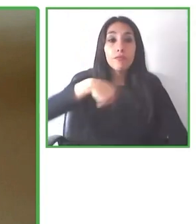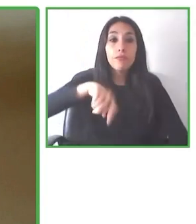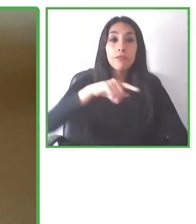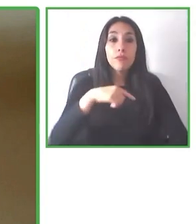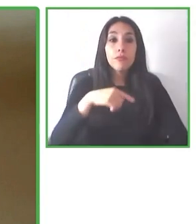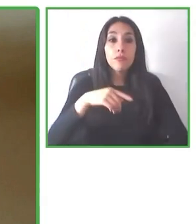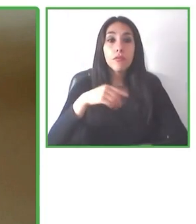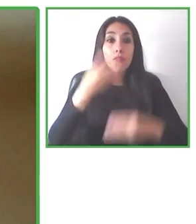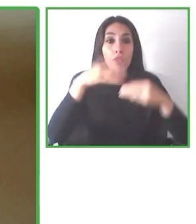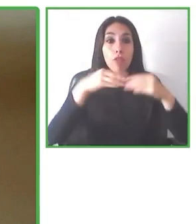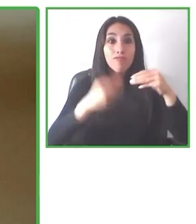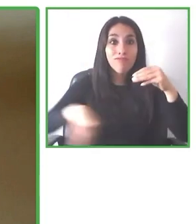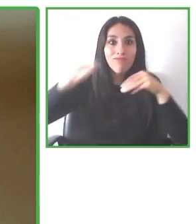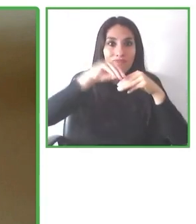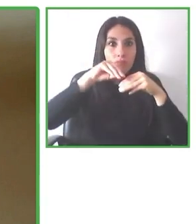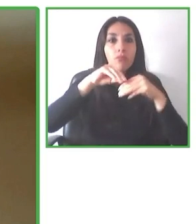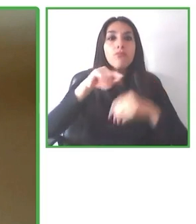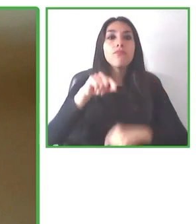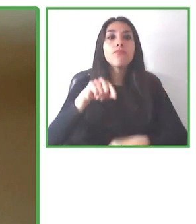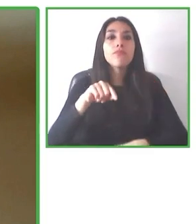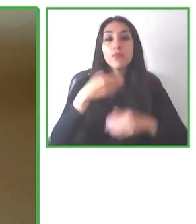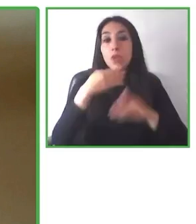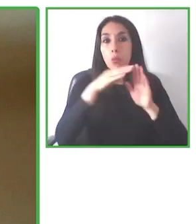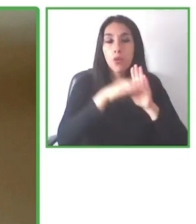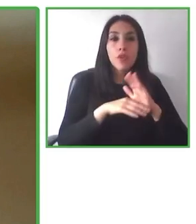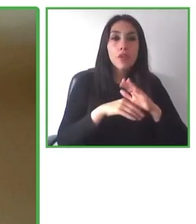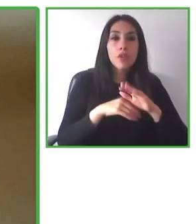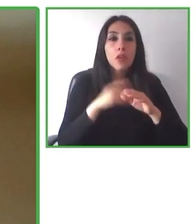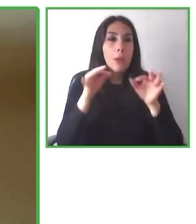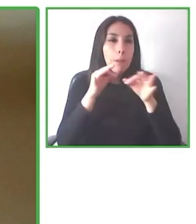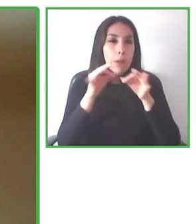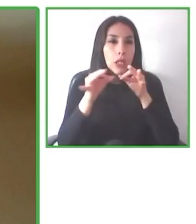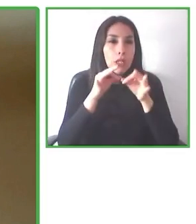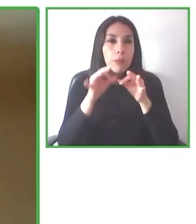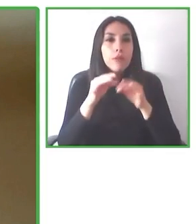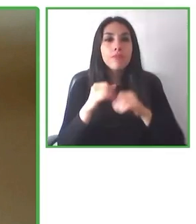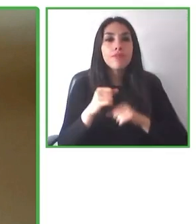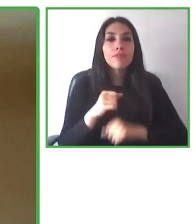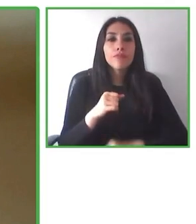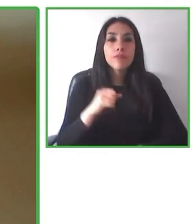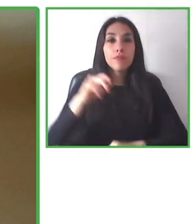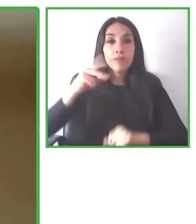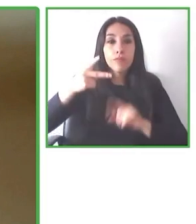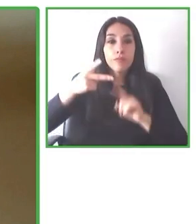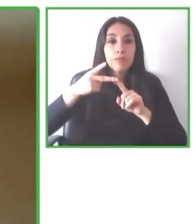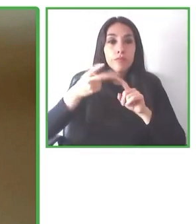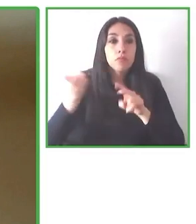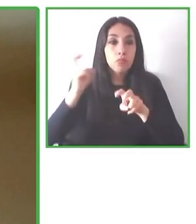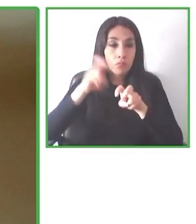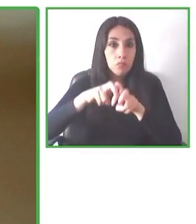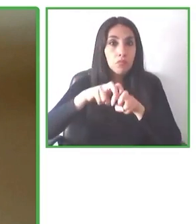nosotros. Porque nuestro propósito, como lo dije, hacer un mundo accesible, queremos llegar a todos los rincones del planeta.